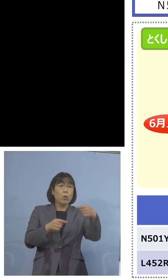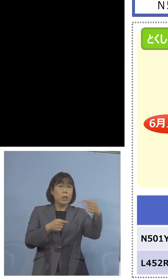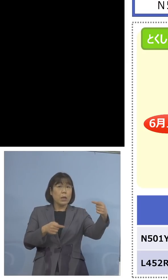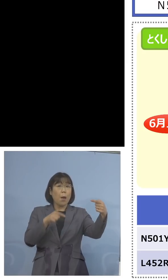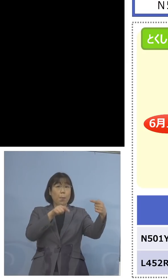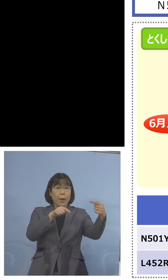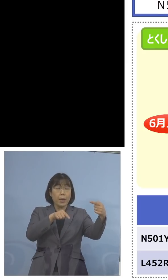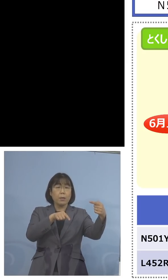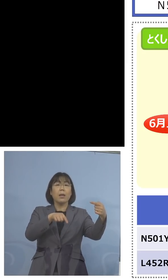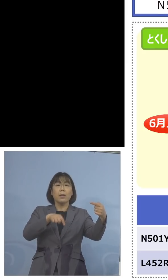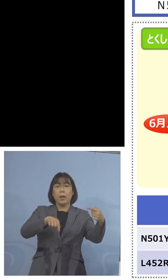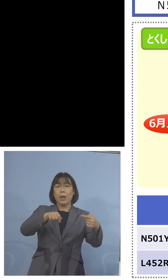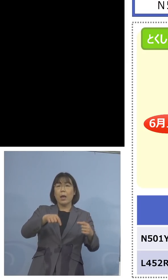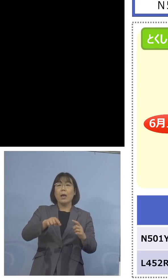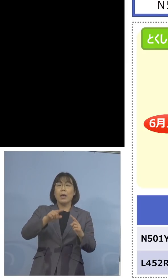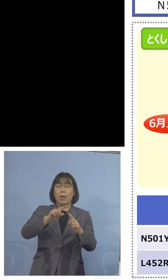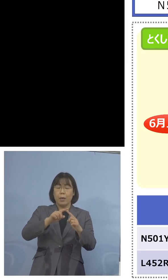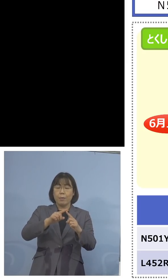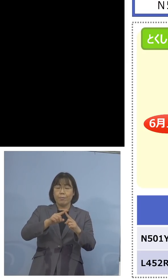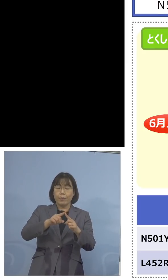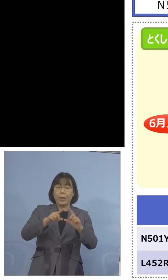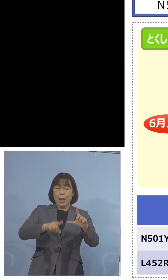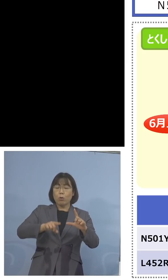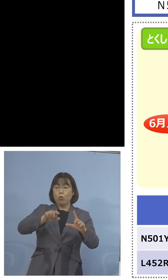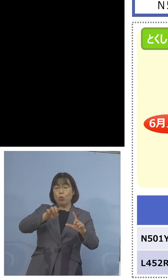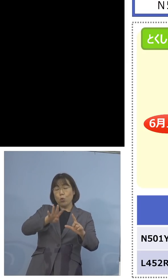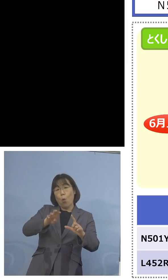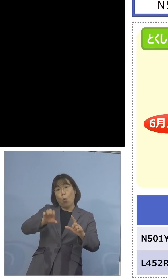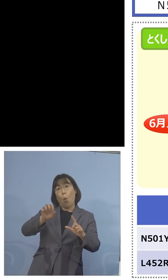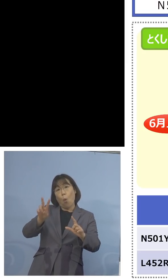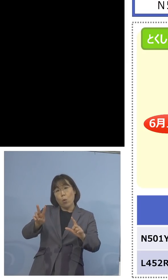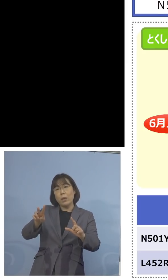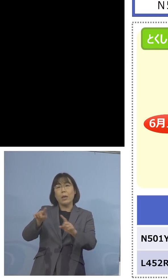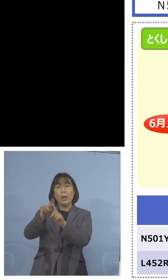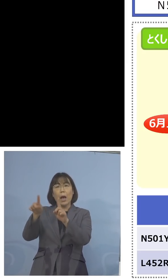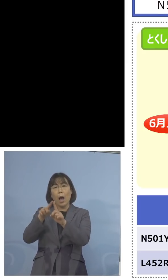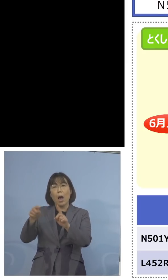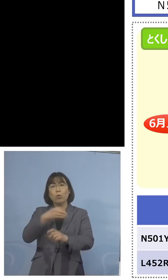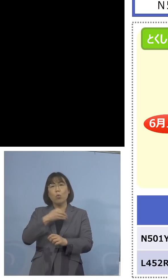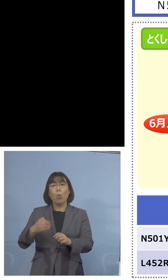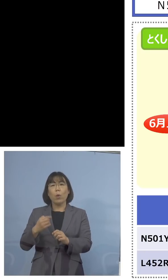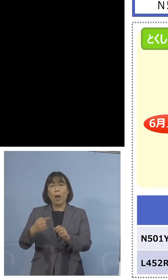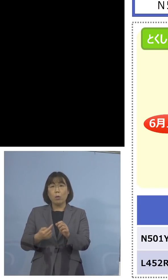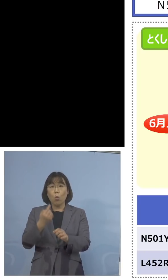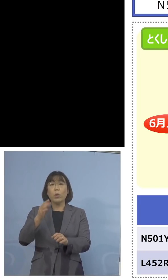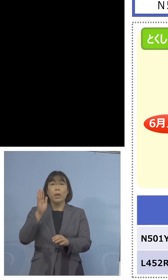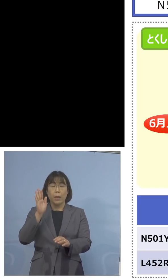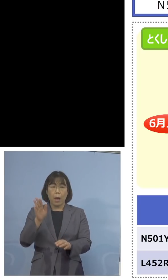可能性があるということで、陰性に なったものを再び、今度はこの